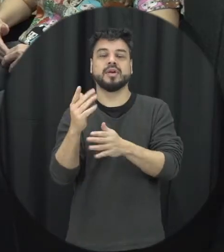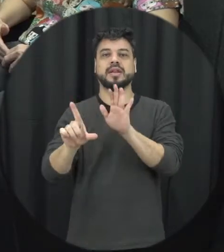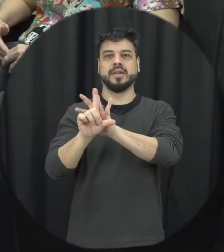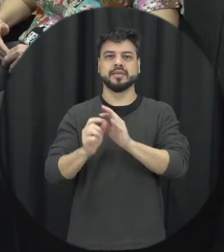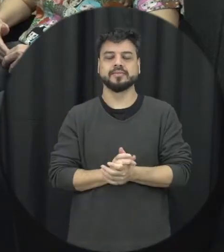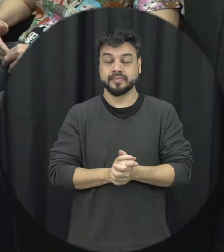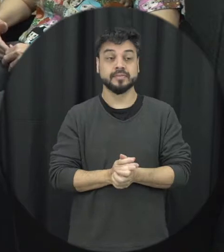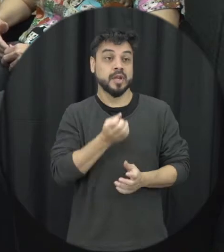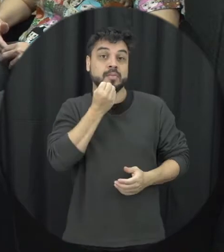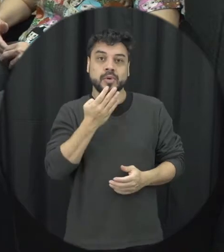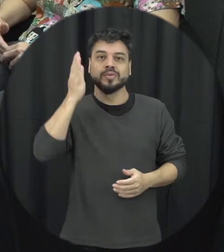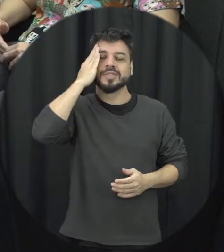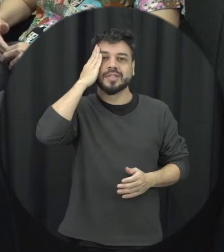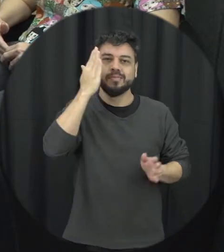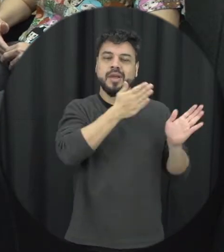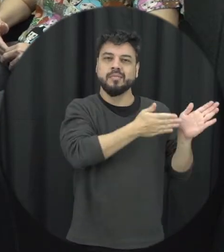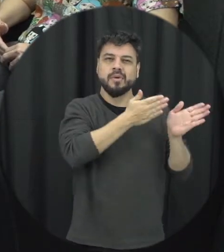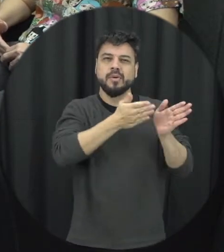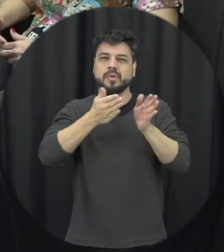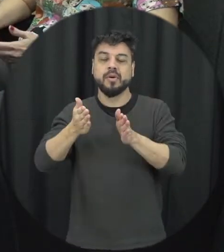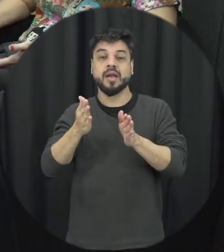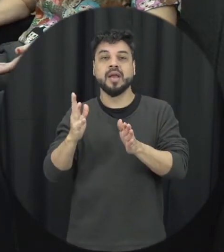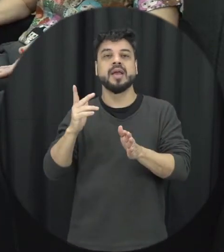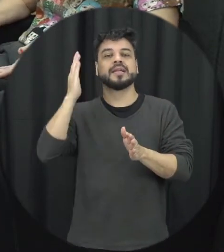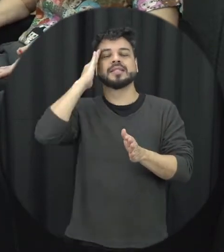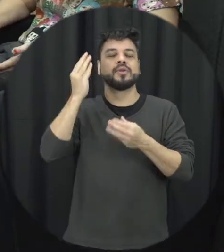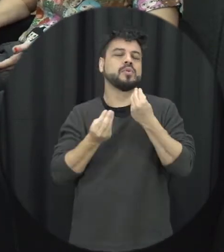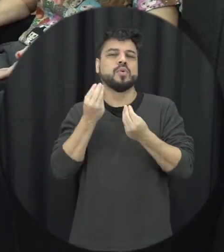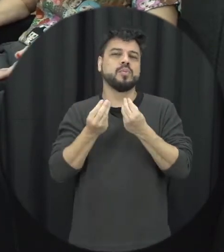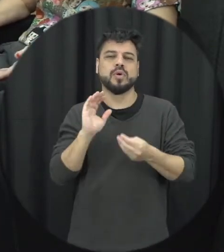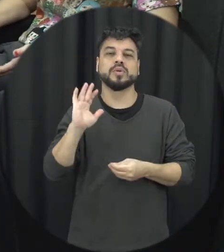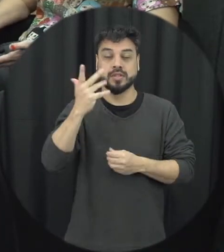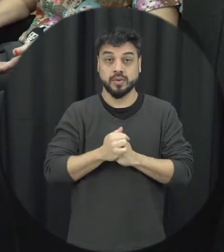esse resgate nessas pessoas terem uma noção que a Lei Maria da Penha é relativamente recente né